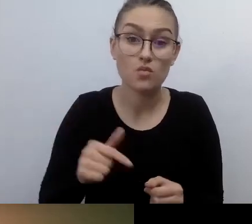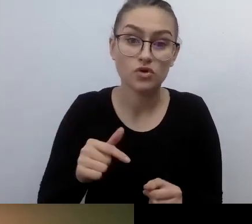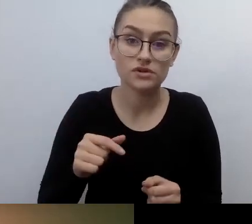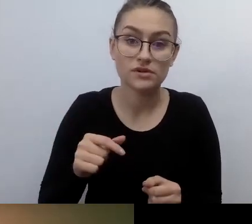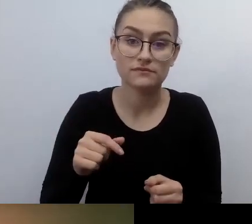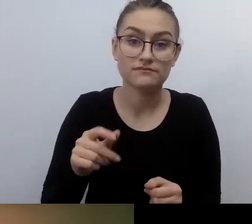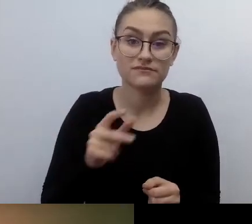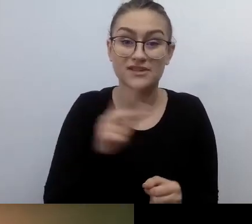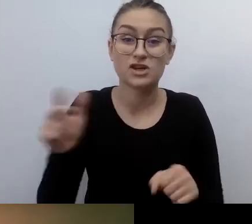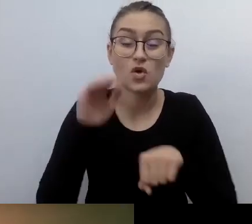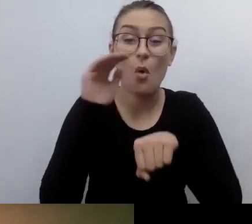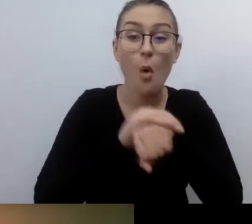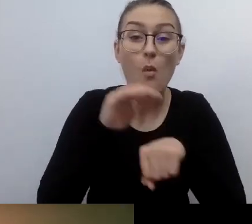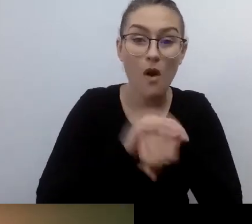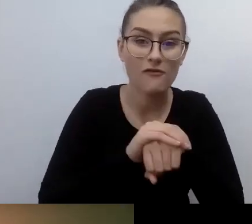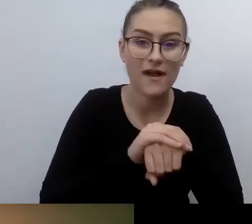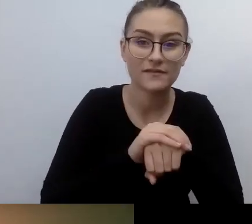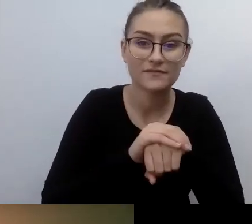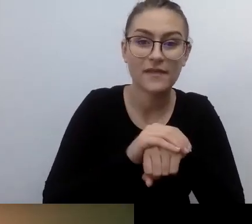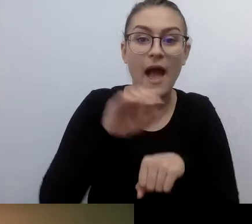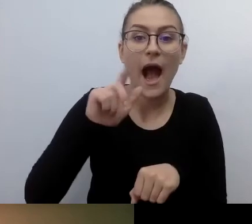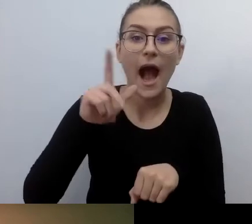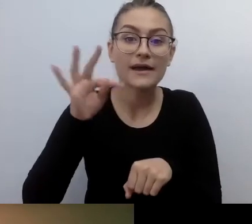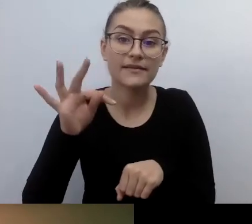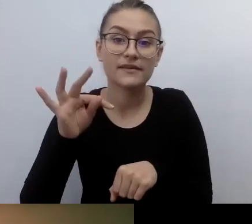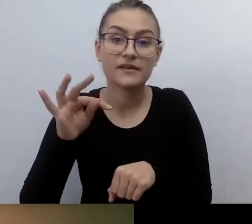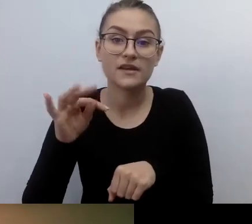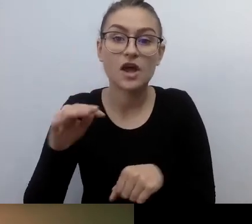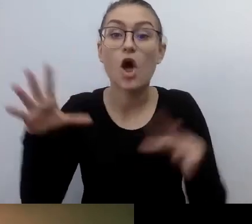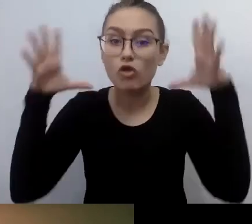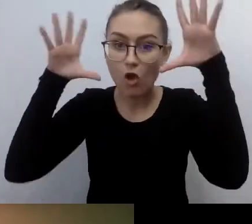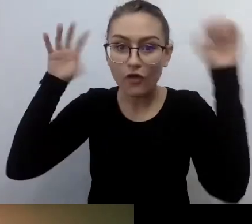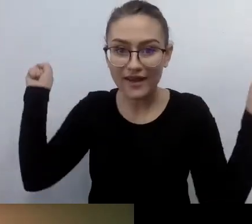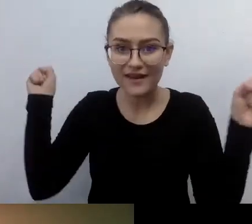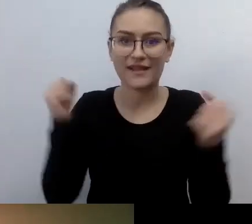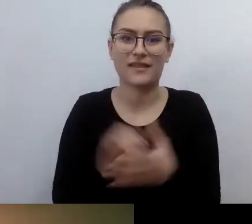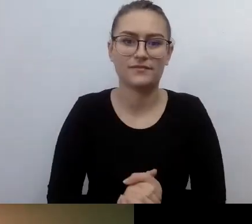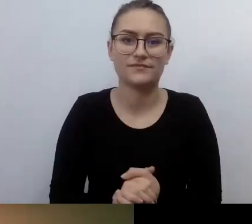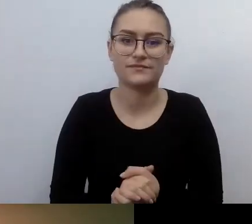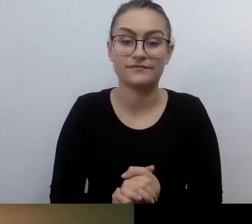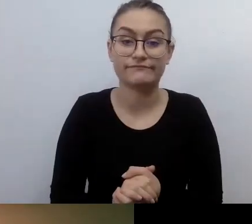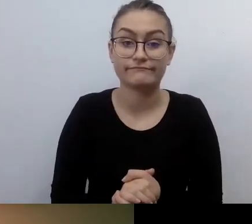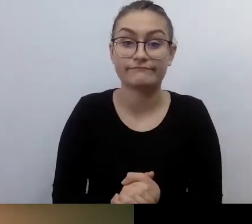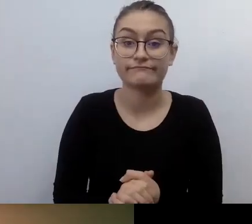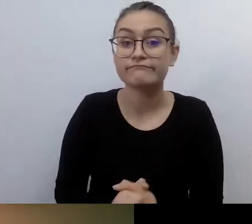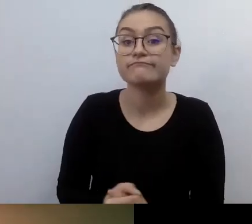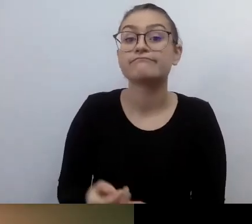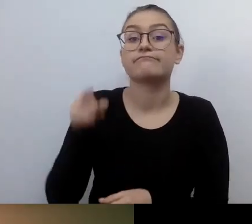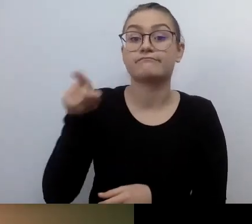To generowało dodatkowe koszty, dodatkowe problemy organizacyjne.